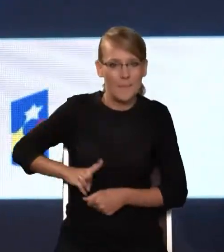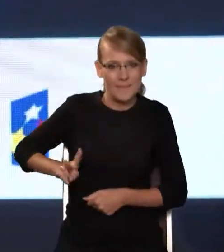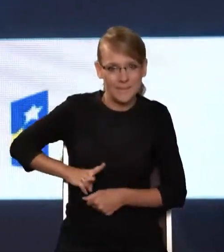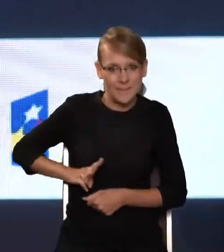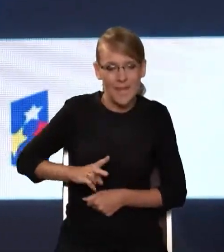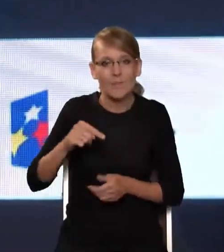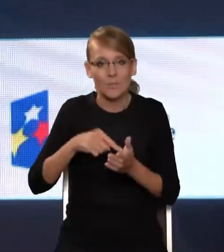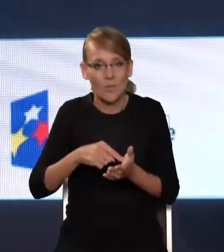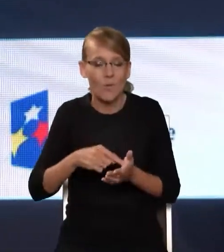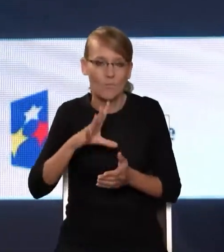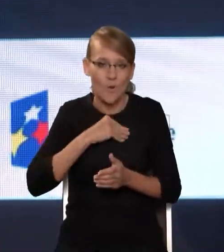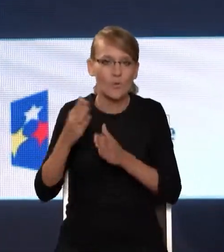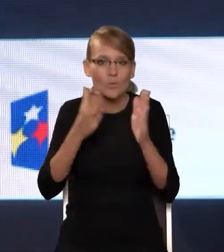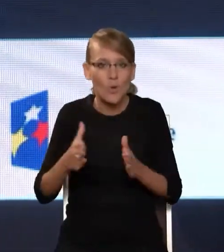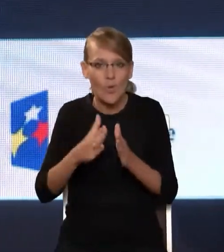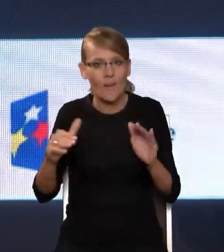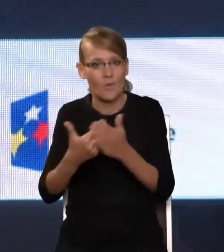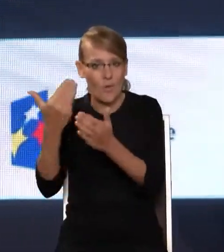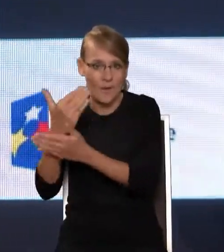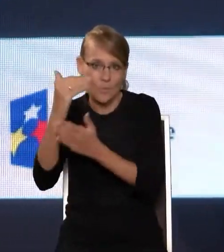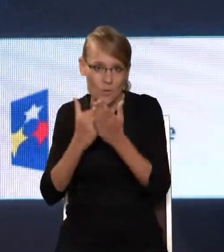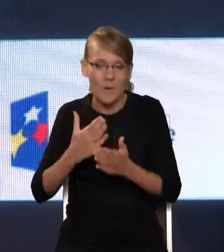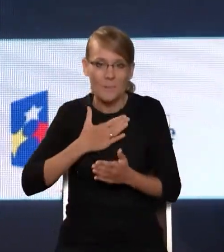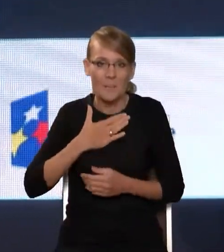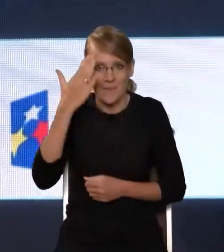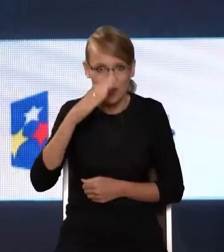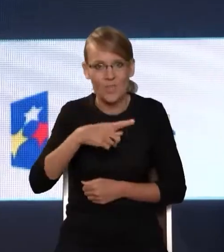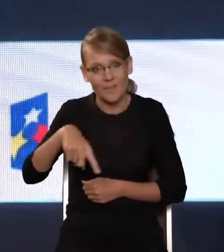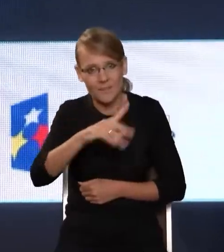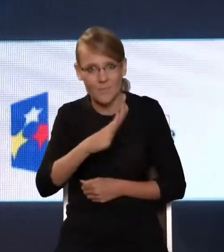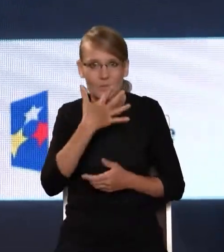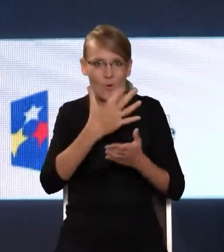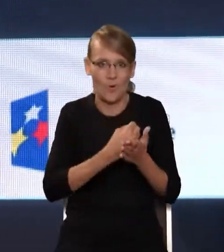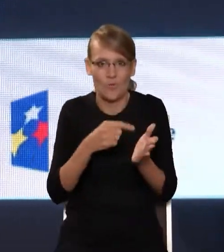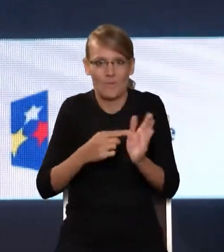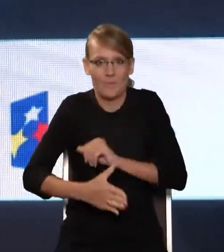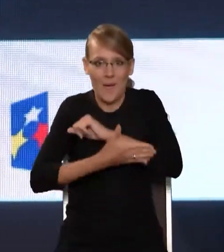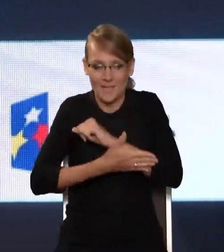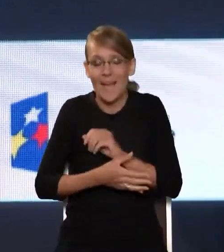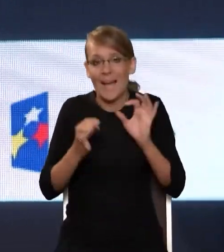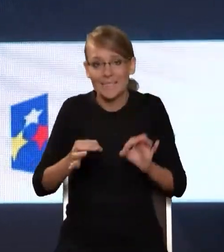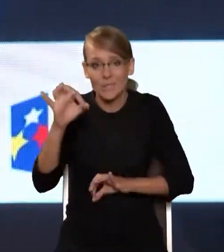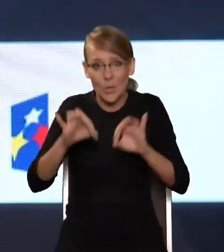budować kolejne programy, które mam nadzieję, będą wsparciem dla Państwa. I temu też służy nasz dzisiejszy Kongres. Życzę Państwu owocnych